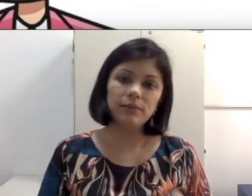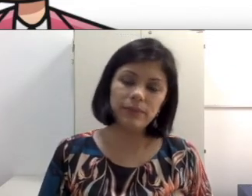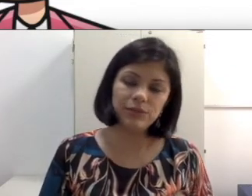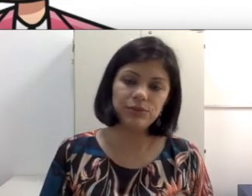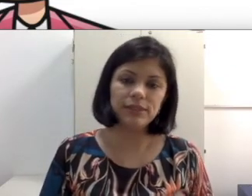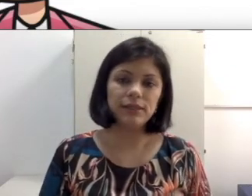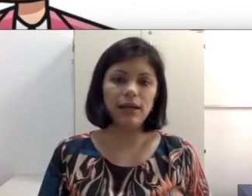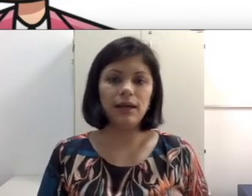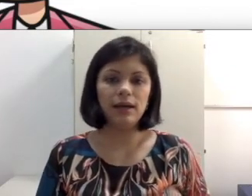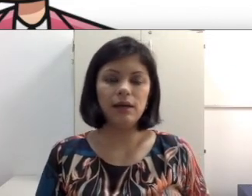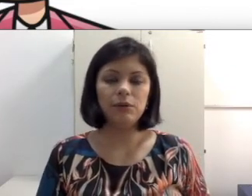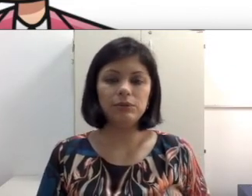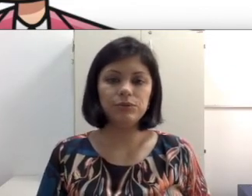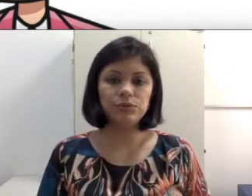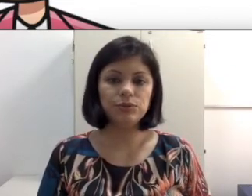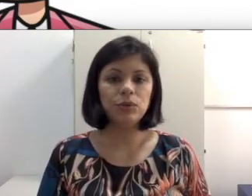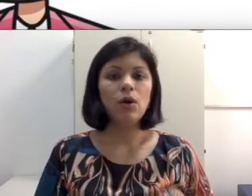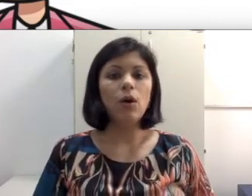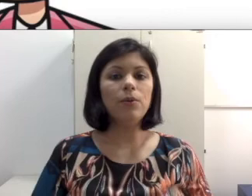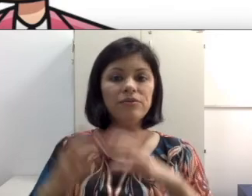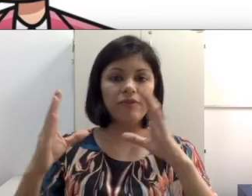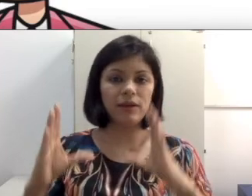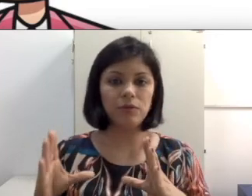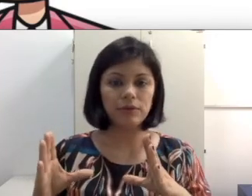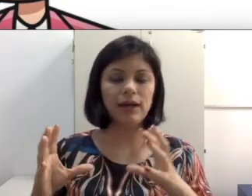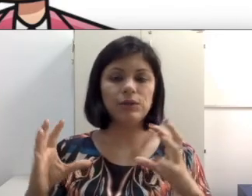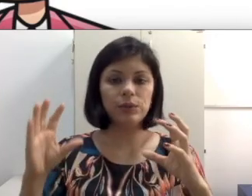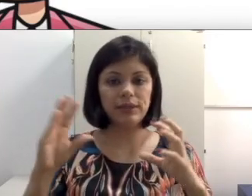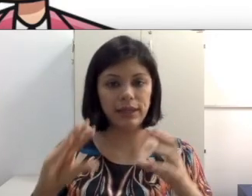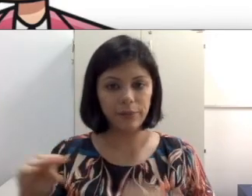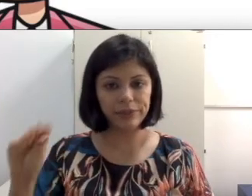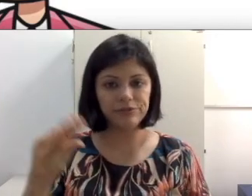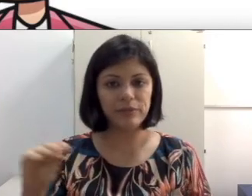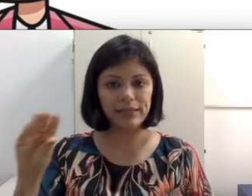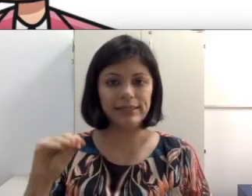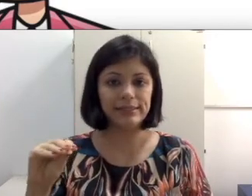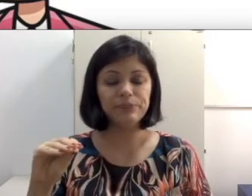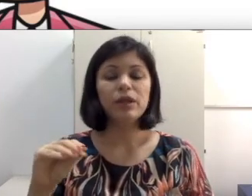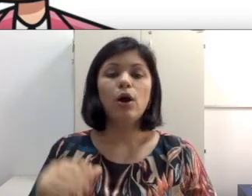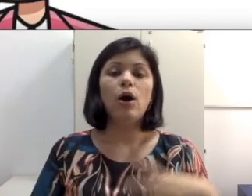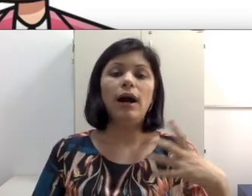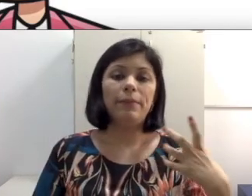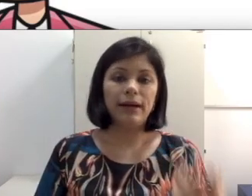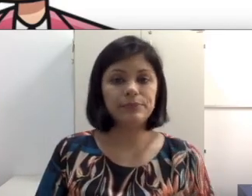ajudem o aluno surdo. Ou que venha com o narrador que realmente verbalize as palavras, para